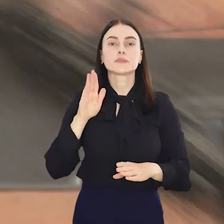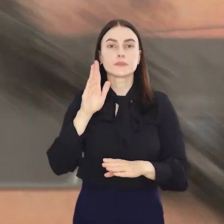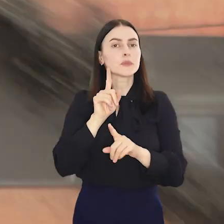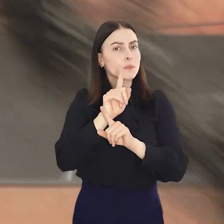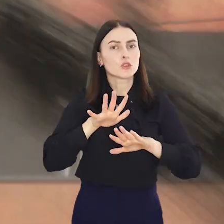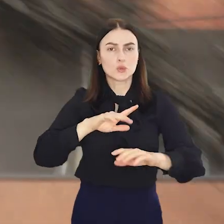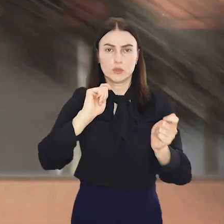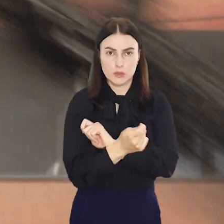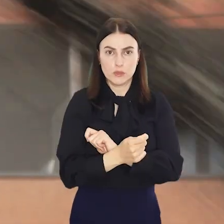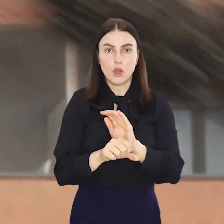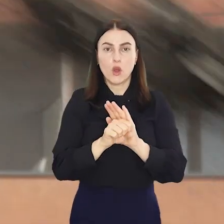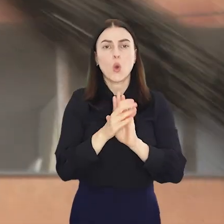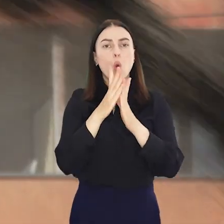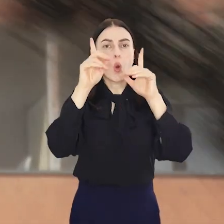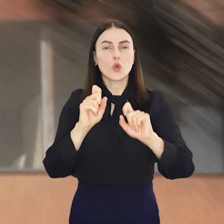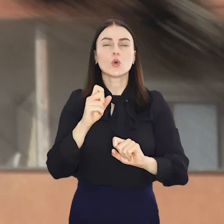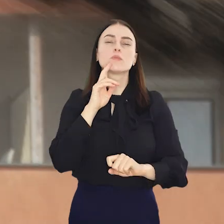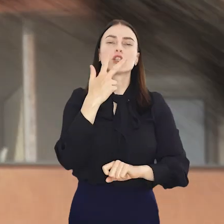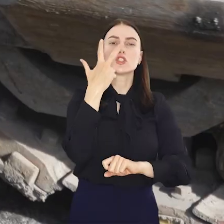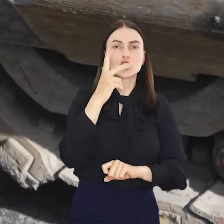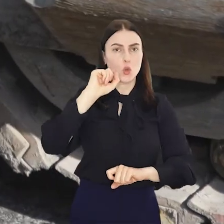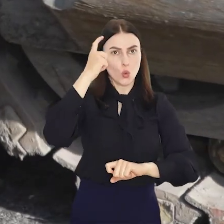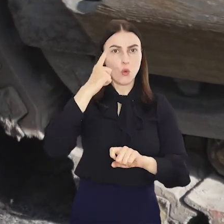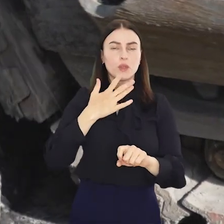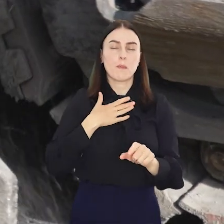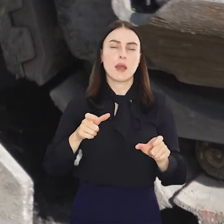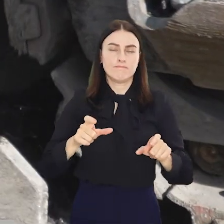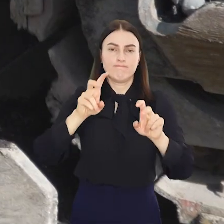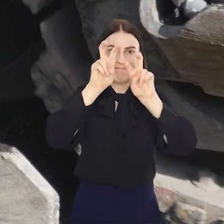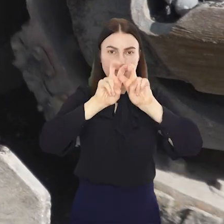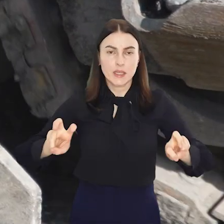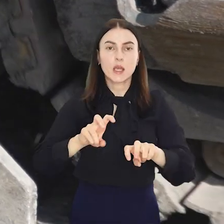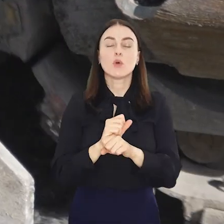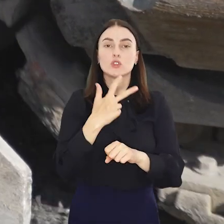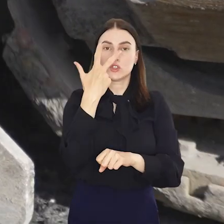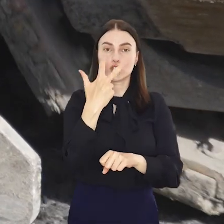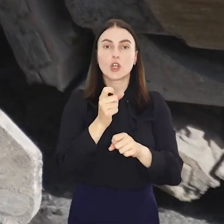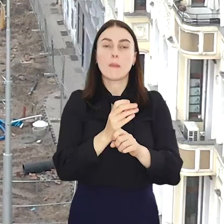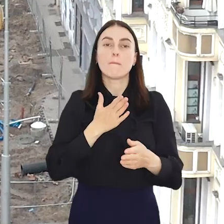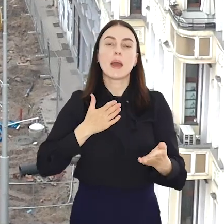Nadchodzą duże zmiany bowiem rozpoczynają się trzy remonty torowisk i nastąpi otwarcie trasy przez ul.